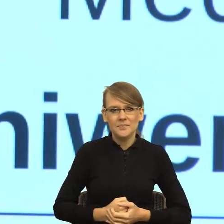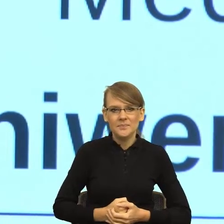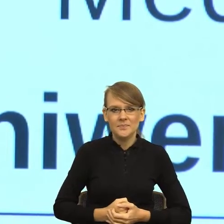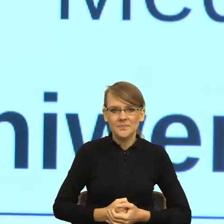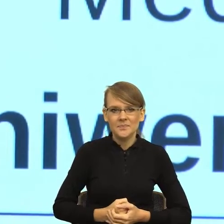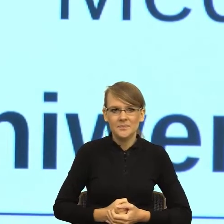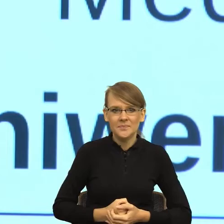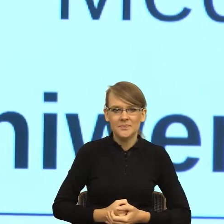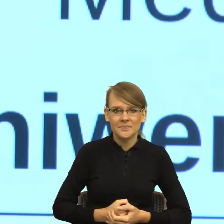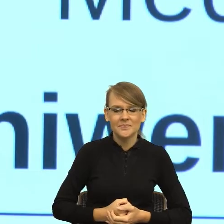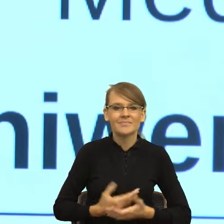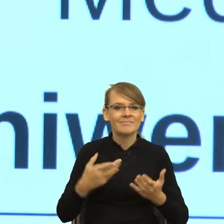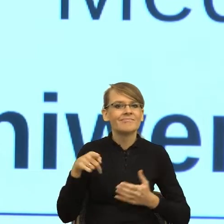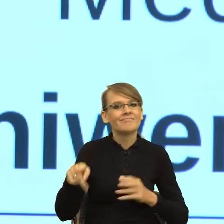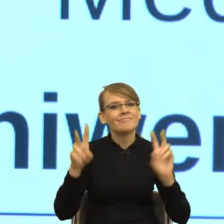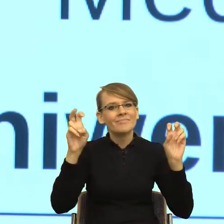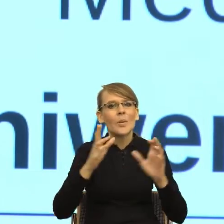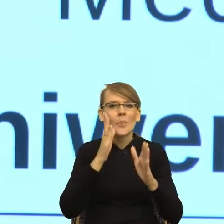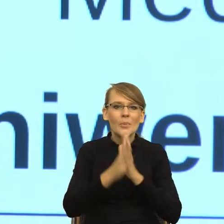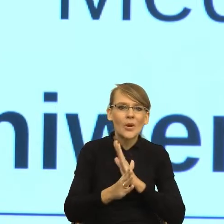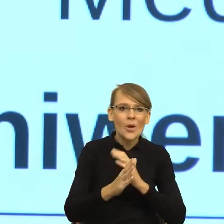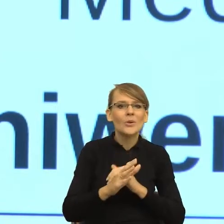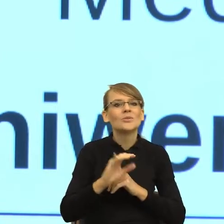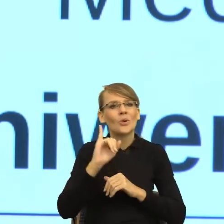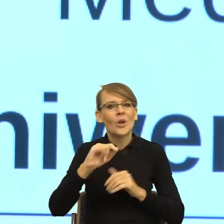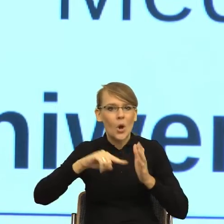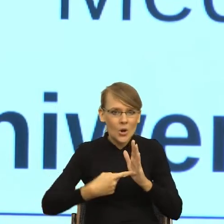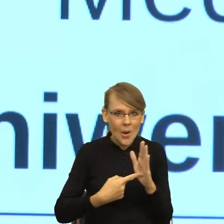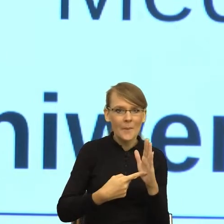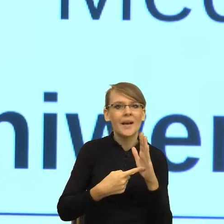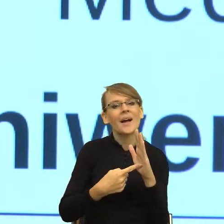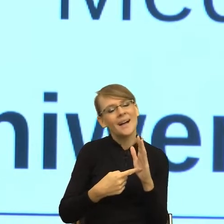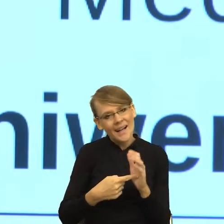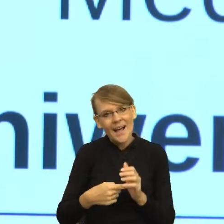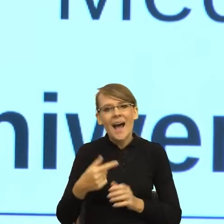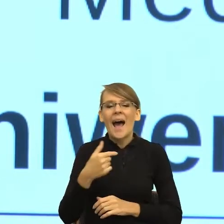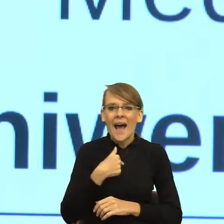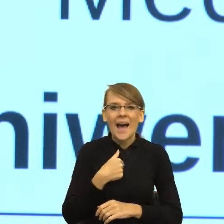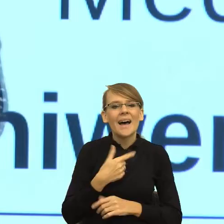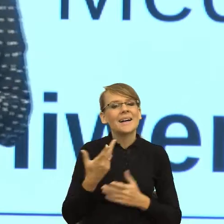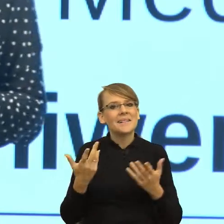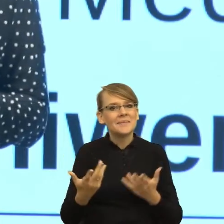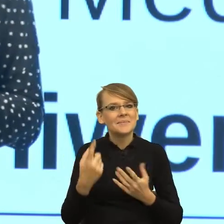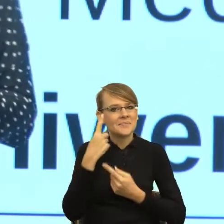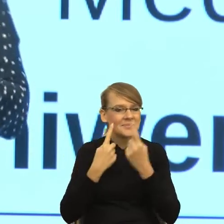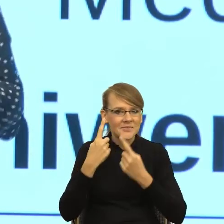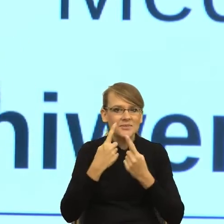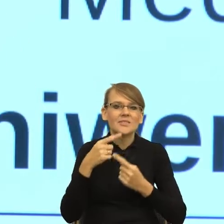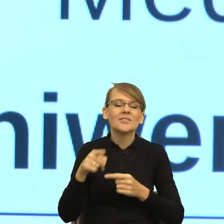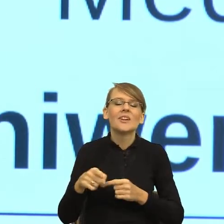kropka trochę państwu skomplikuje, ale po to, żeby było prościej. To znaczy, okazuje się, że pan dyrektor mówił o zaufaniu